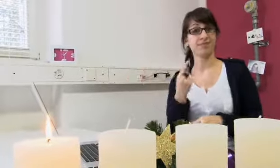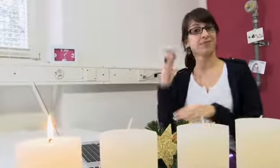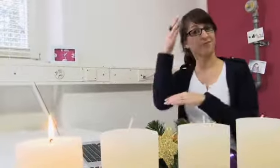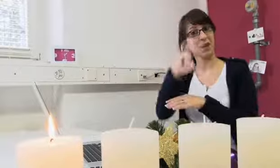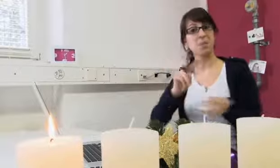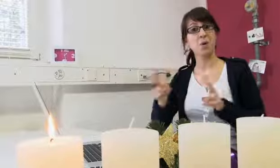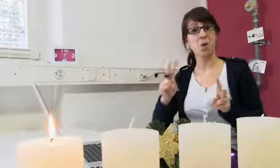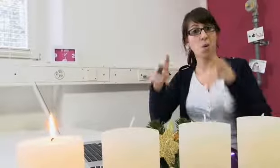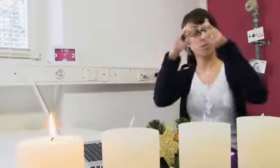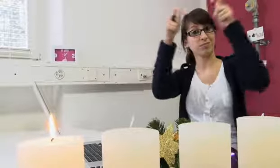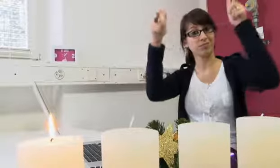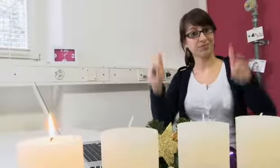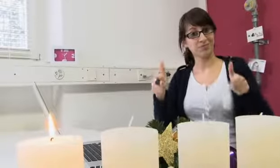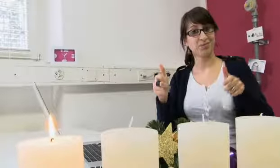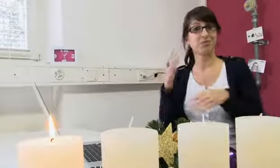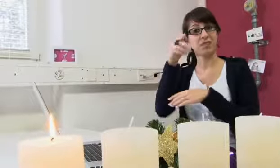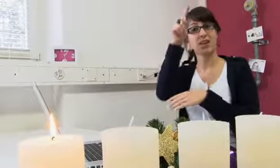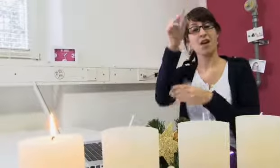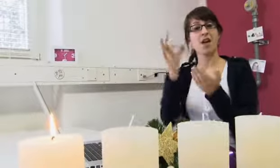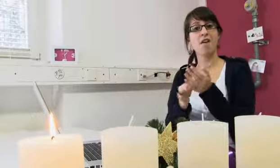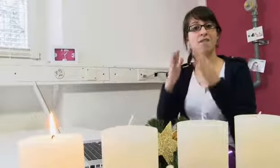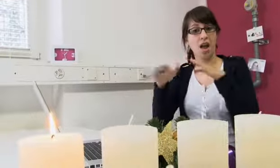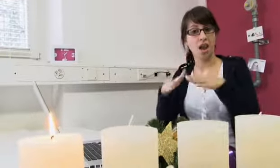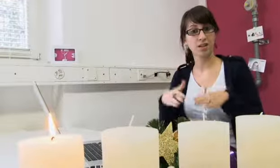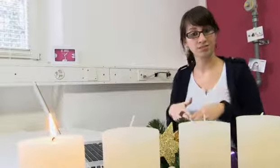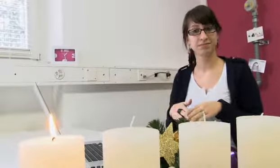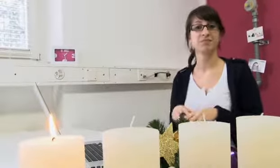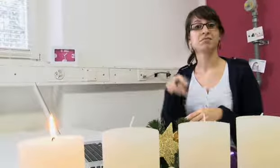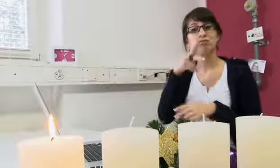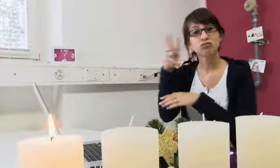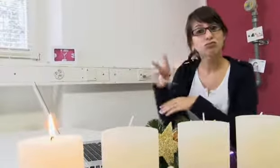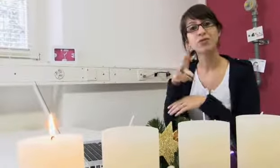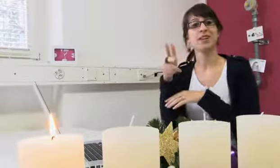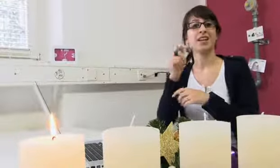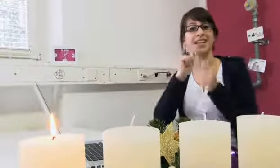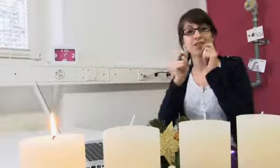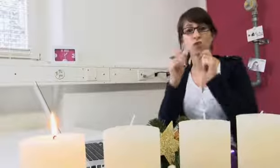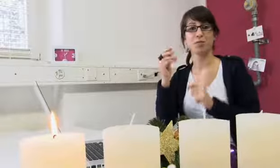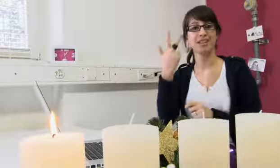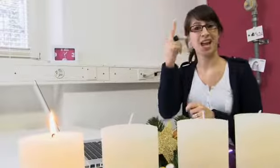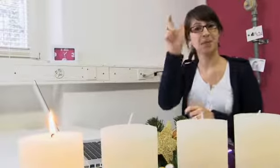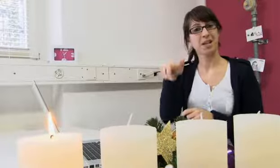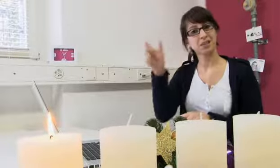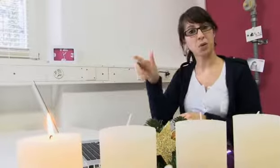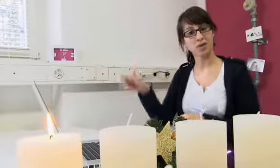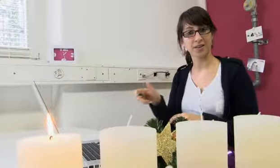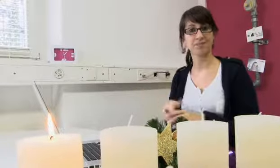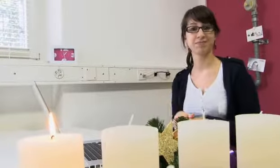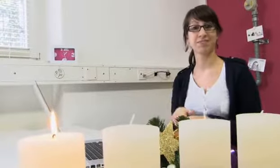Wir haben die procom in Wald besucht, uns umgeschaut und drei Personen interviewt.